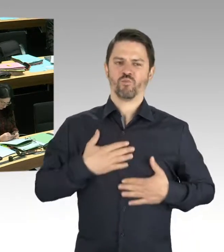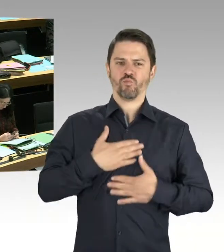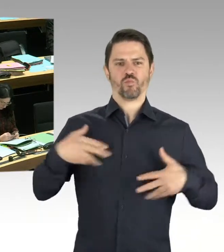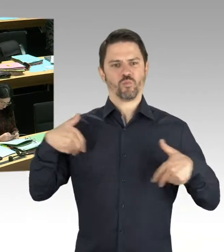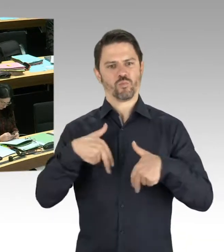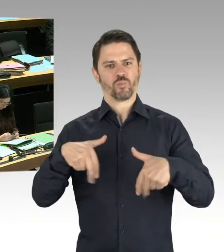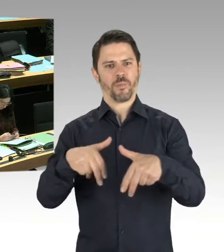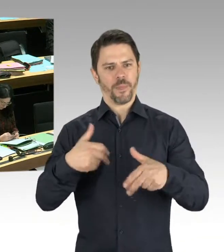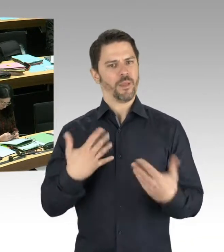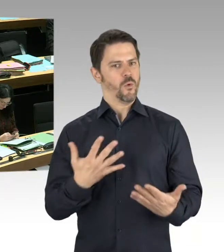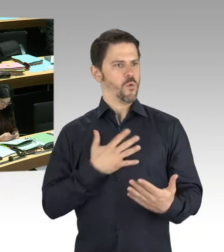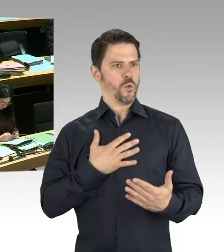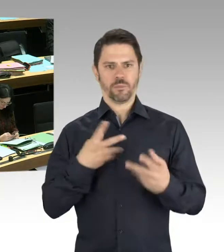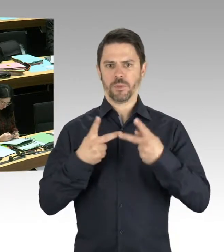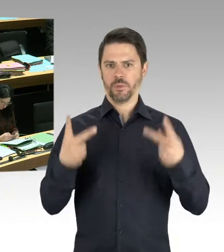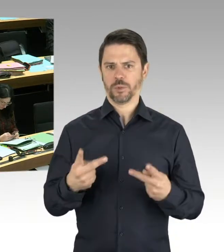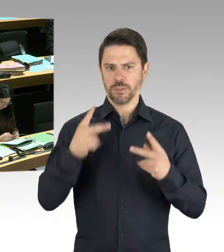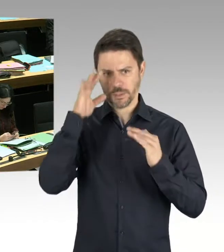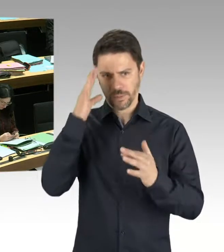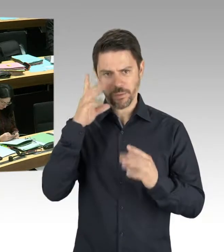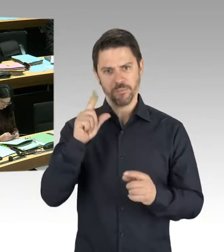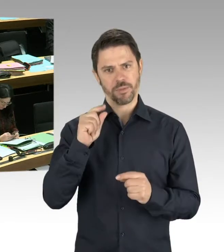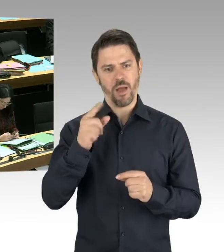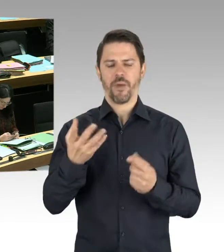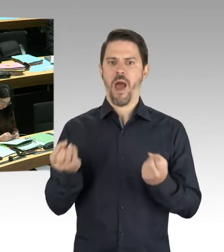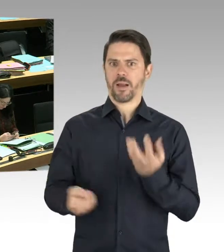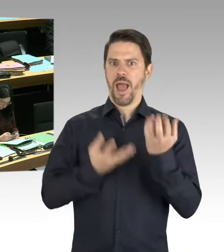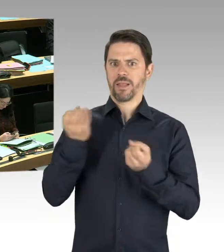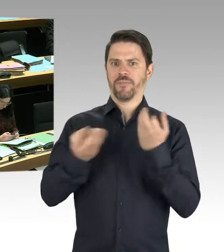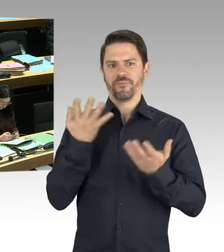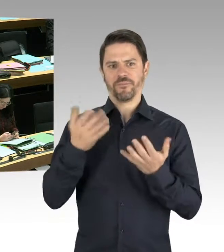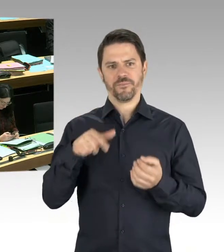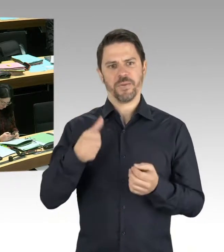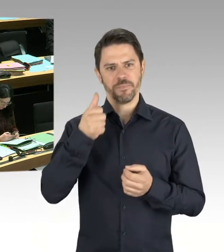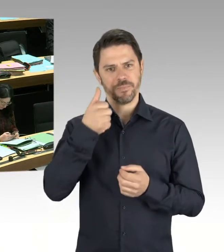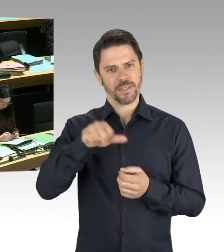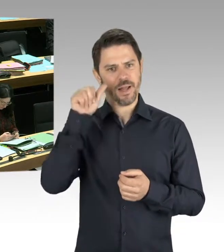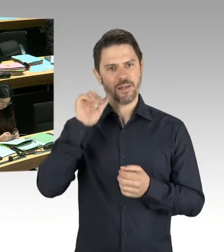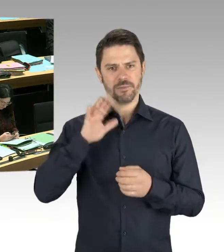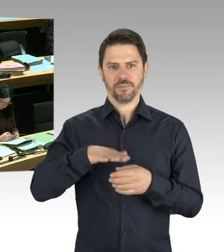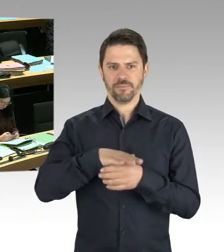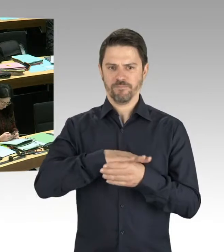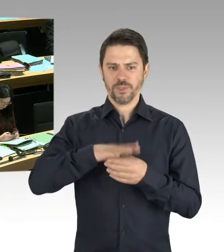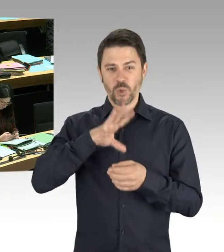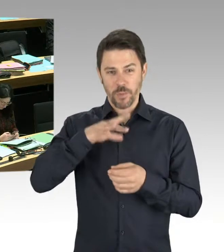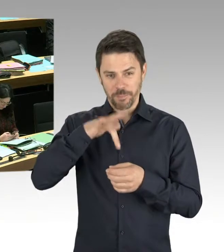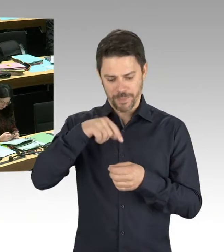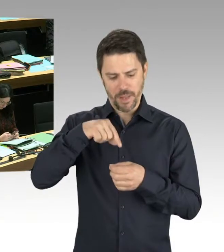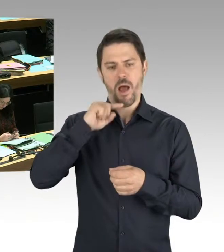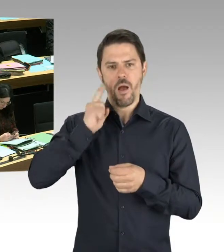deutlich zu verbessern. Und deshalb ist es wichtig, Begleitkriminalität von Drogenhandel zu bekämpfen. Das tun wir intensiv.